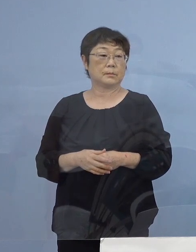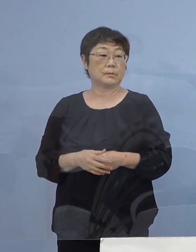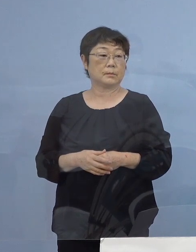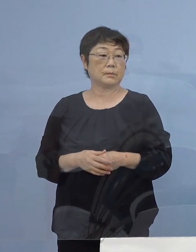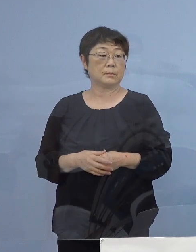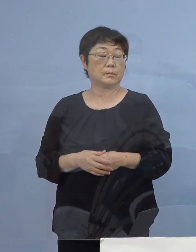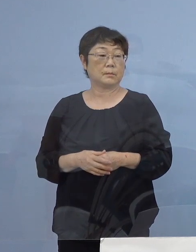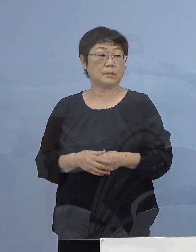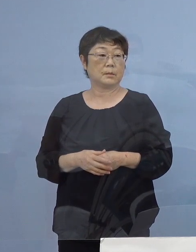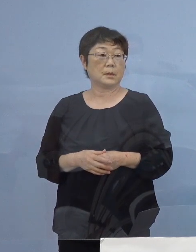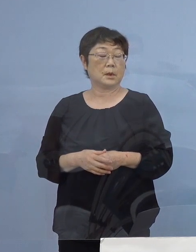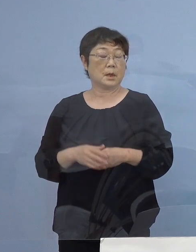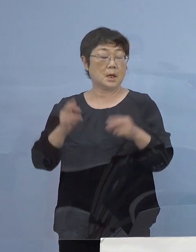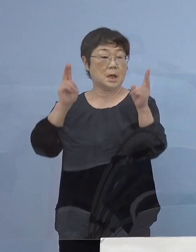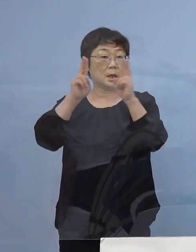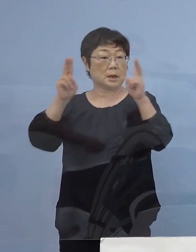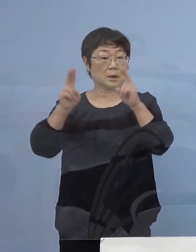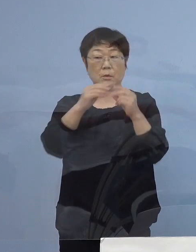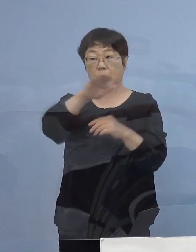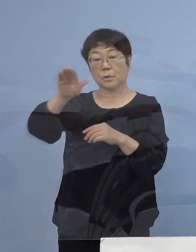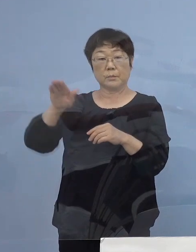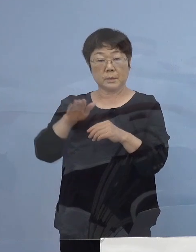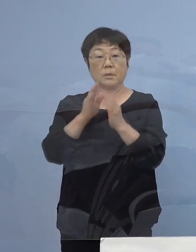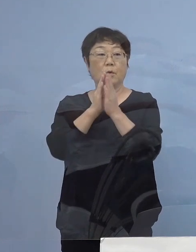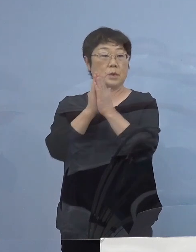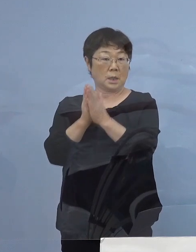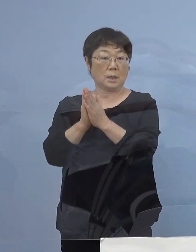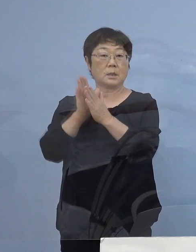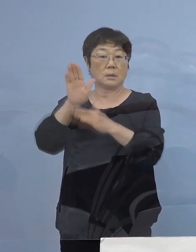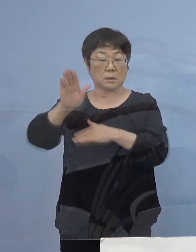そして、企業の皆様方にも お願いをさせていただきます